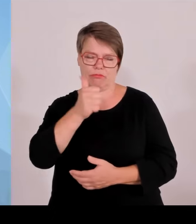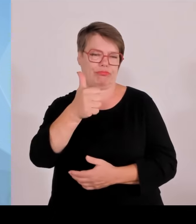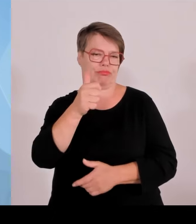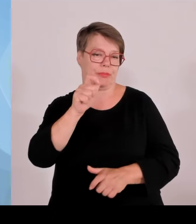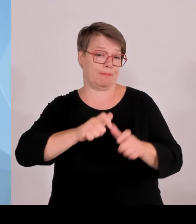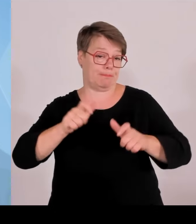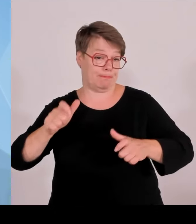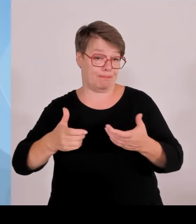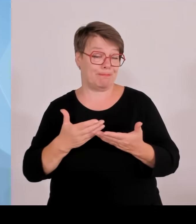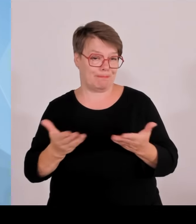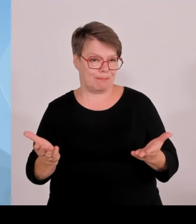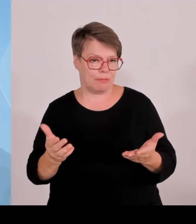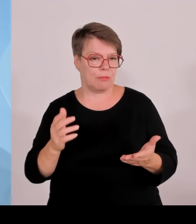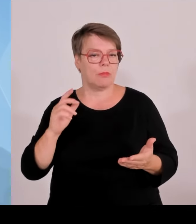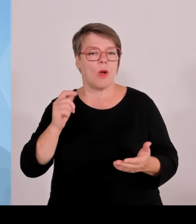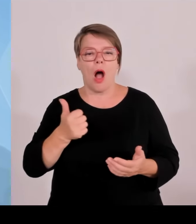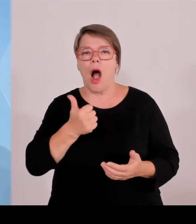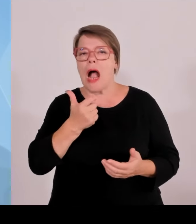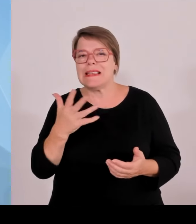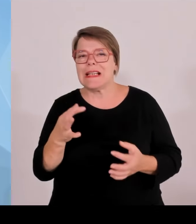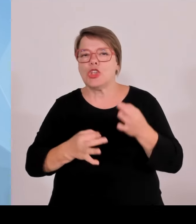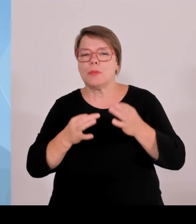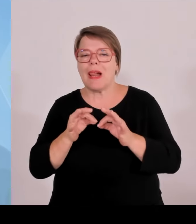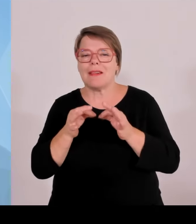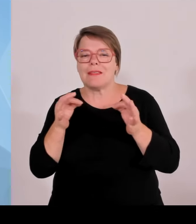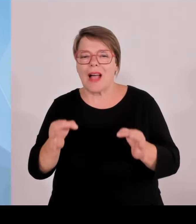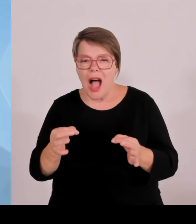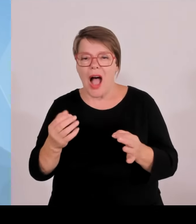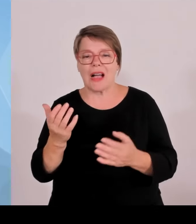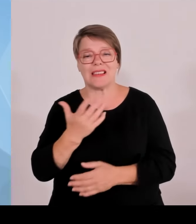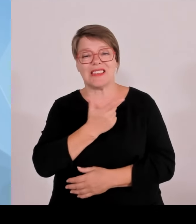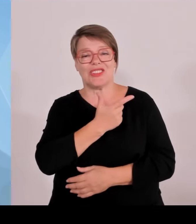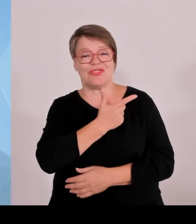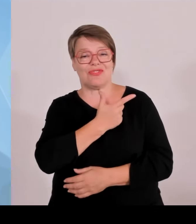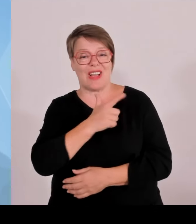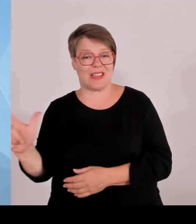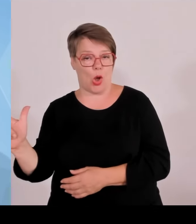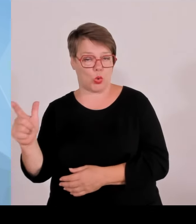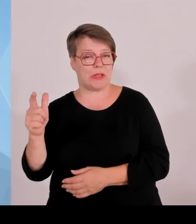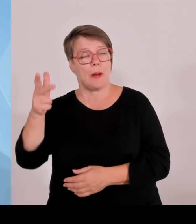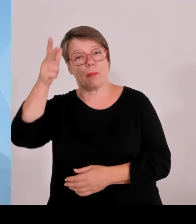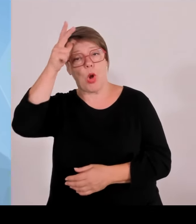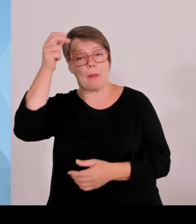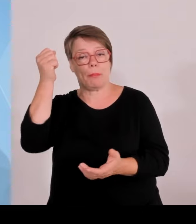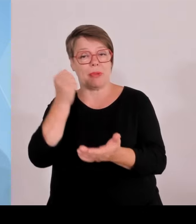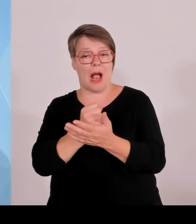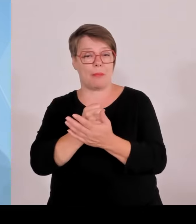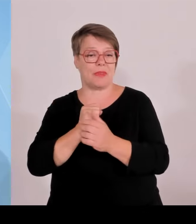auch noch war. Aber auch die bayerischen Kräfte haben in Baden Württemberg und in Berlin unterstützt. Also die Kooperation